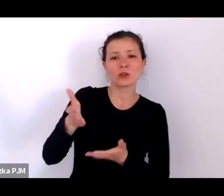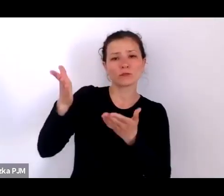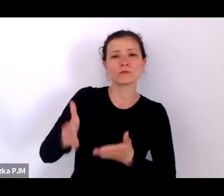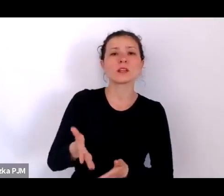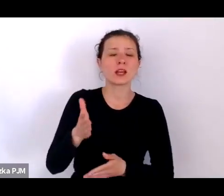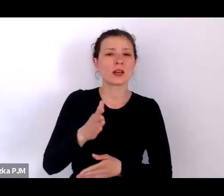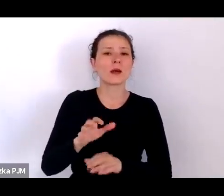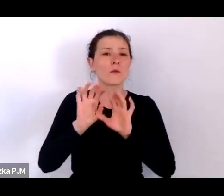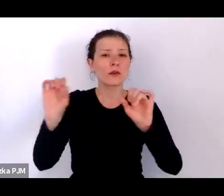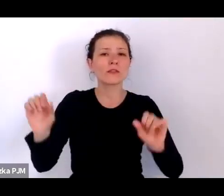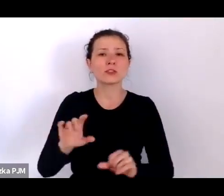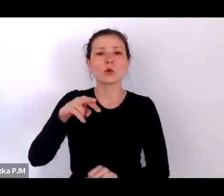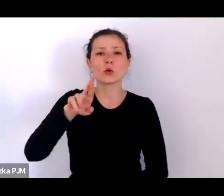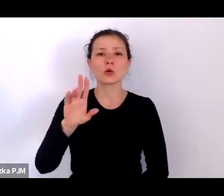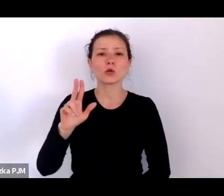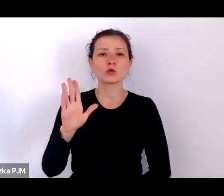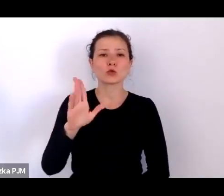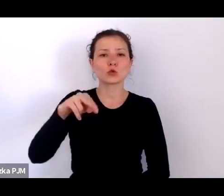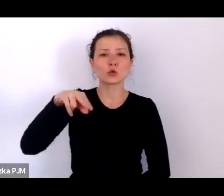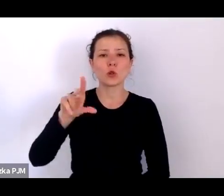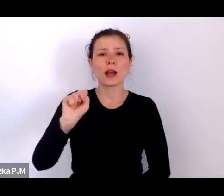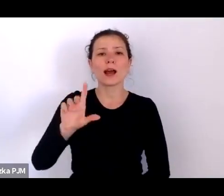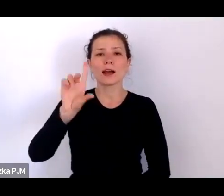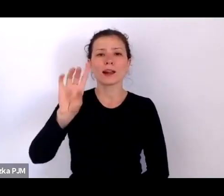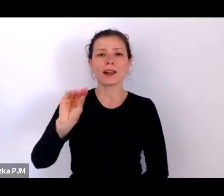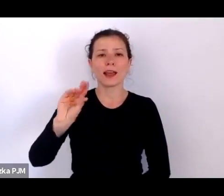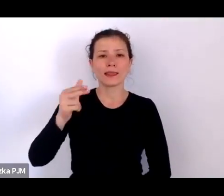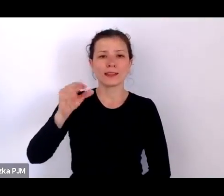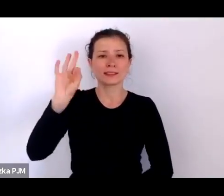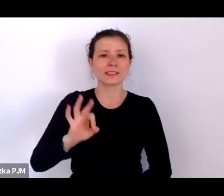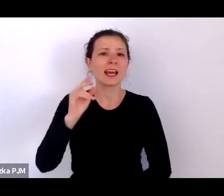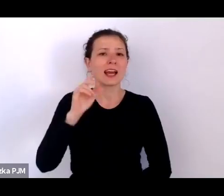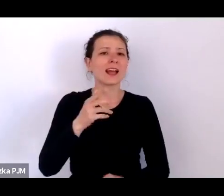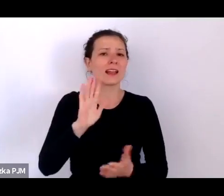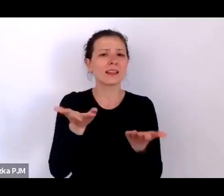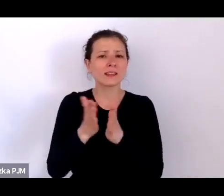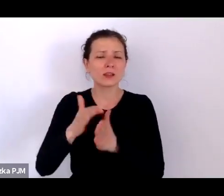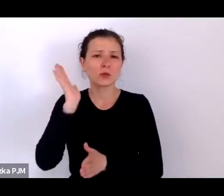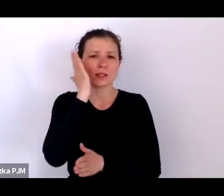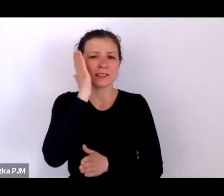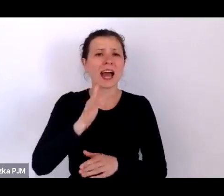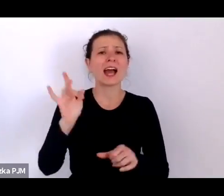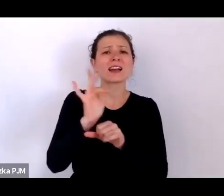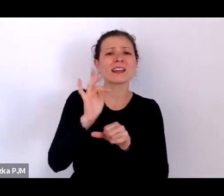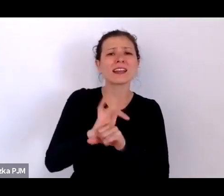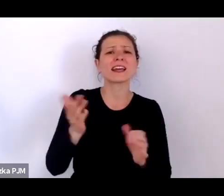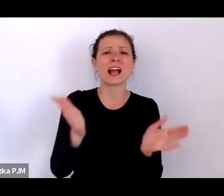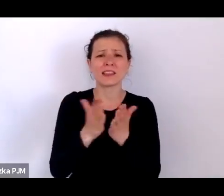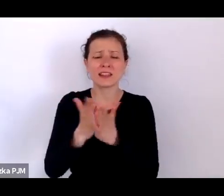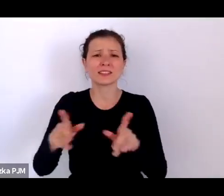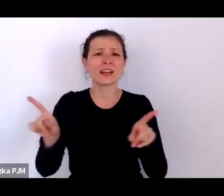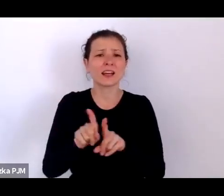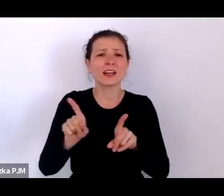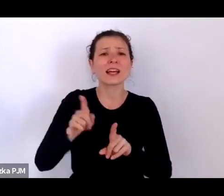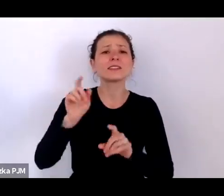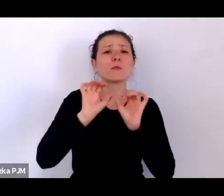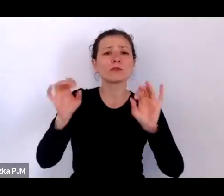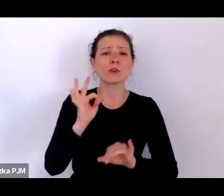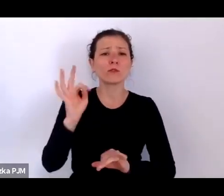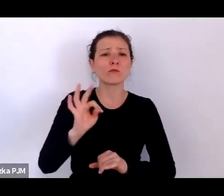literaturoznawczyni, krytyczka literacka, profesorka Uniwersytetu Wrocławskiego autorka kilku książek